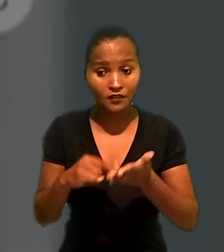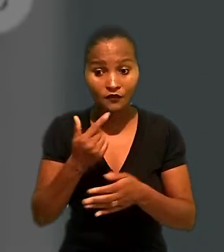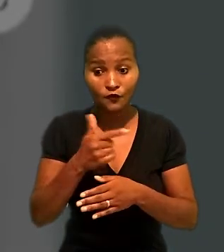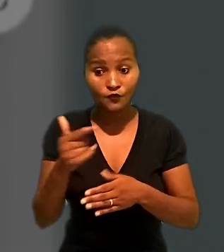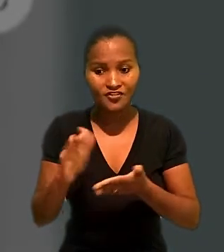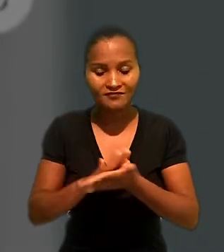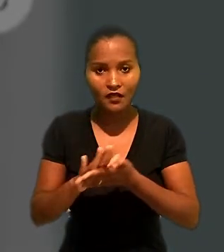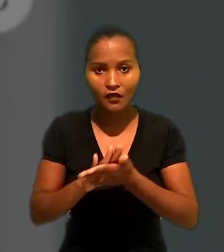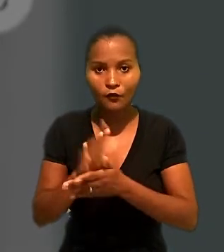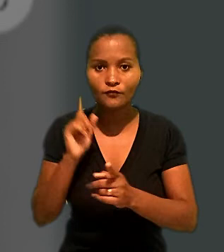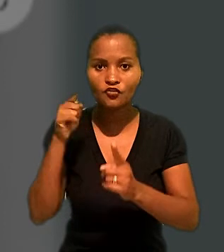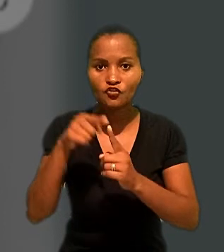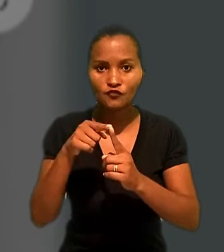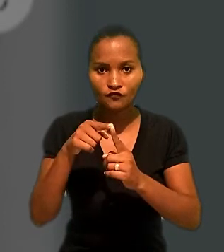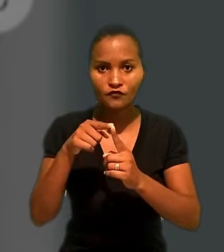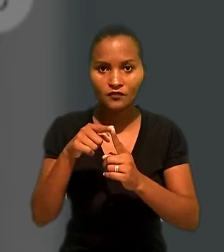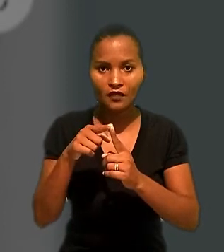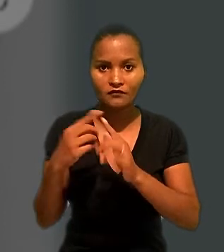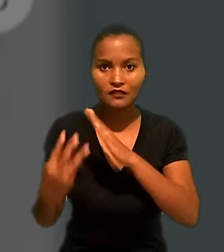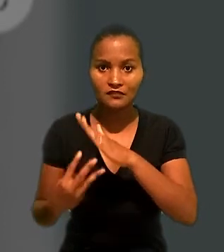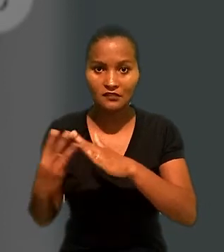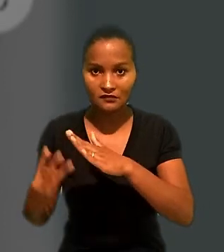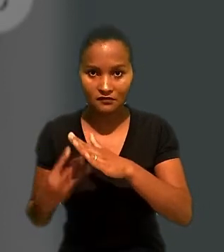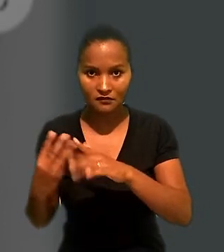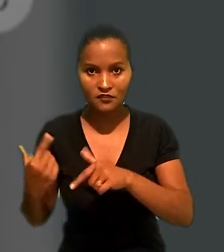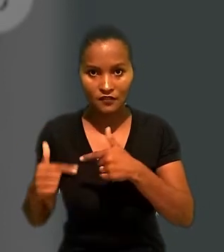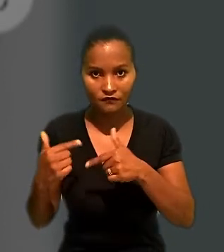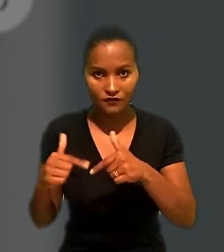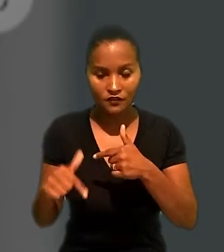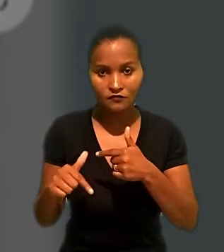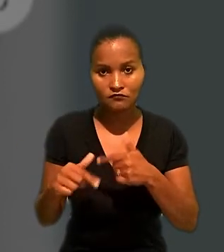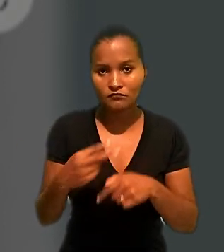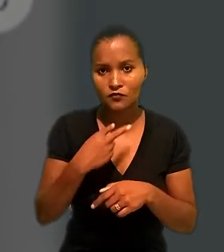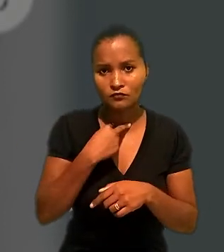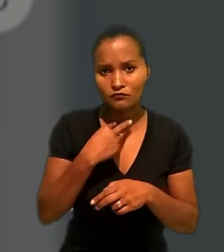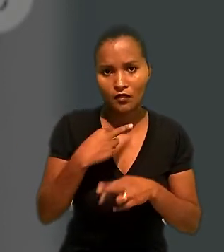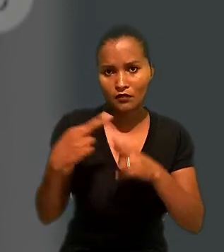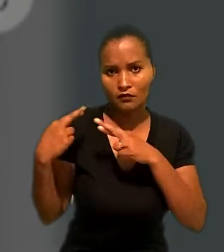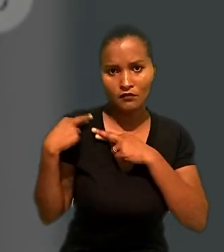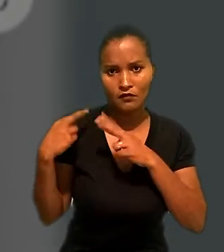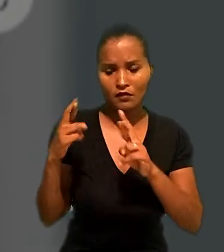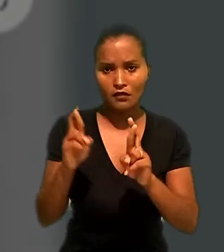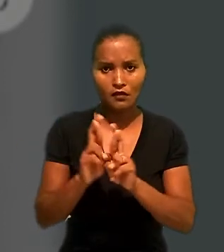o contrato não tinha como objetivo a prestação de serviços em si, não se pode responsabilizar